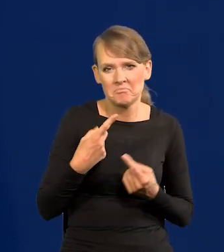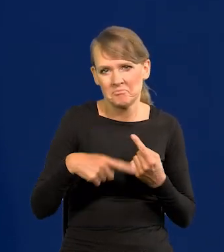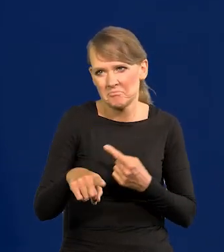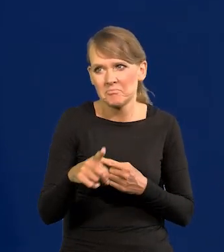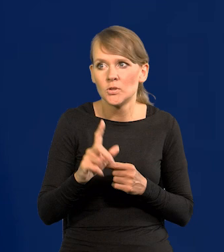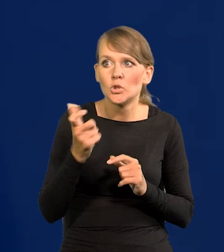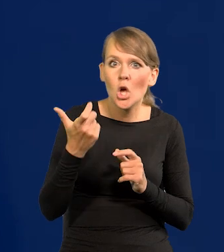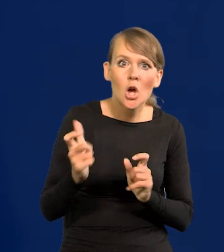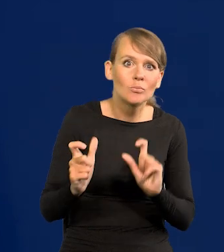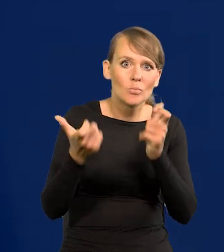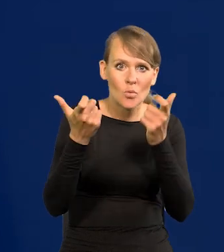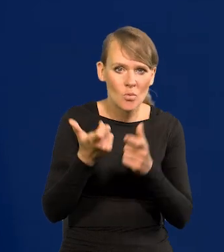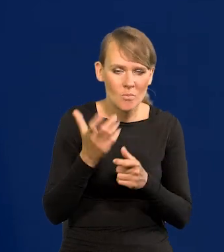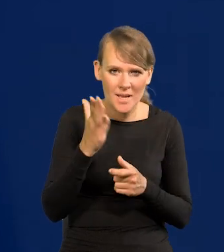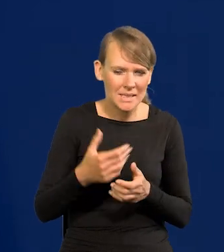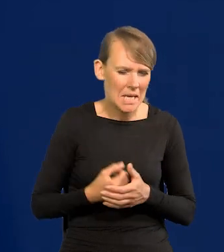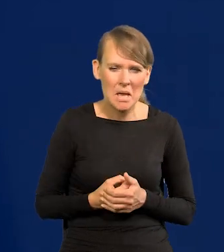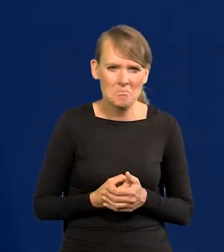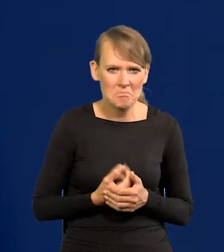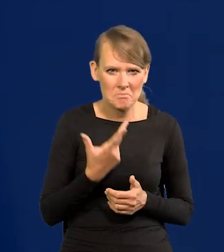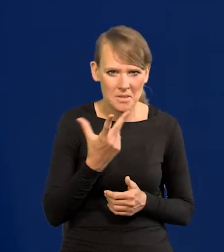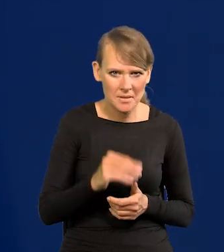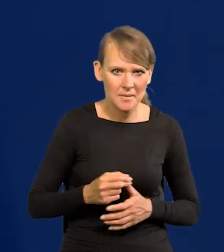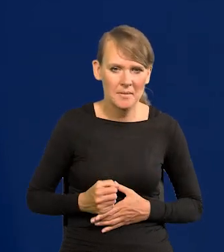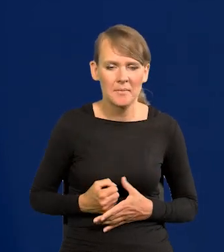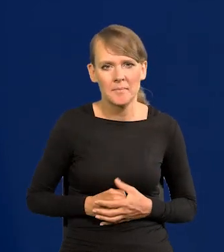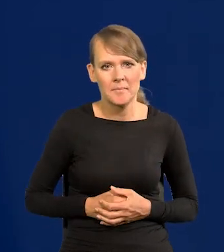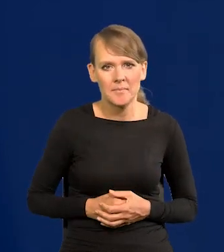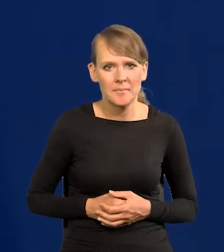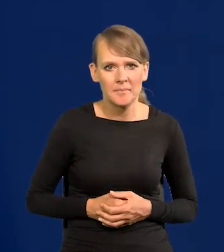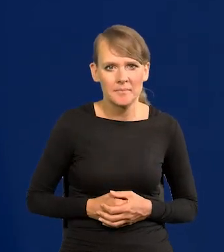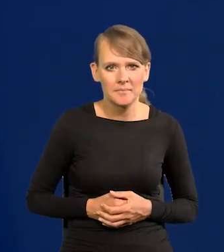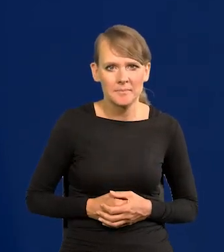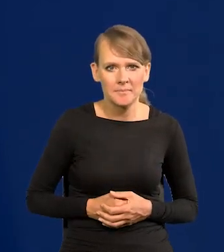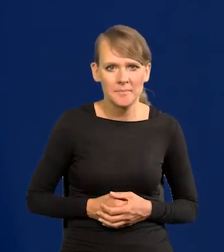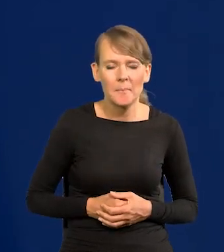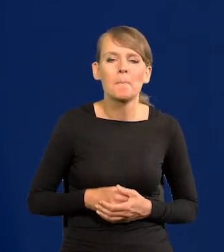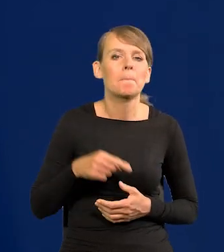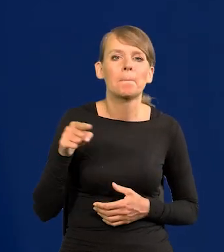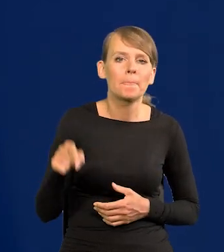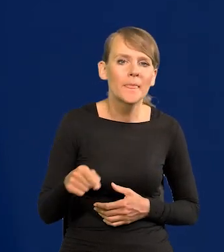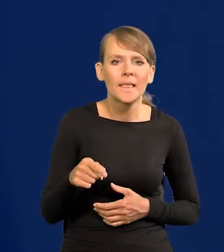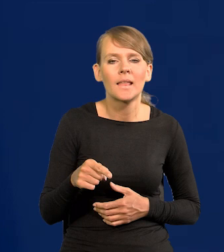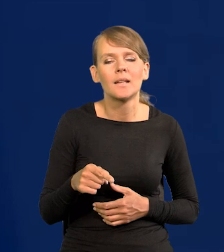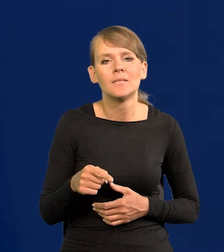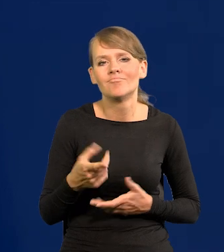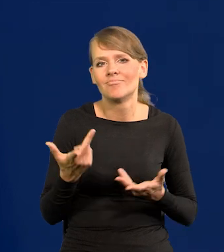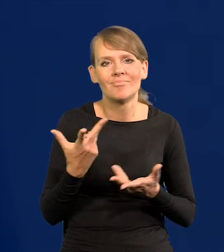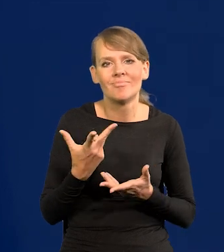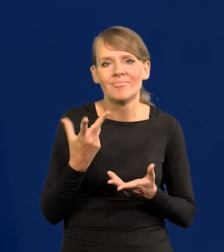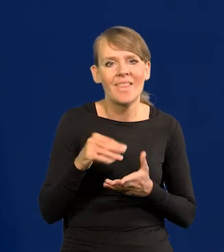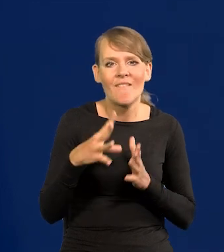takiego wydarzyło. To jest nieformalne narzędzie, ale